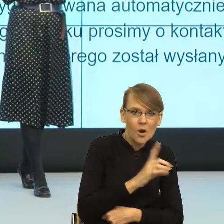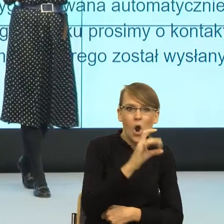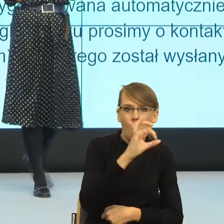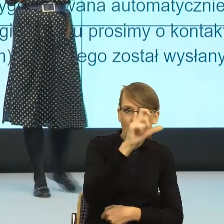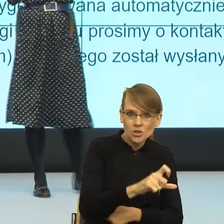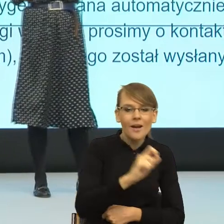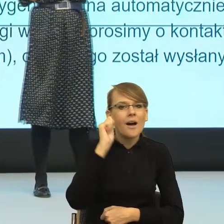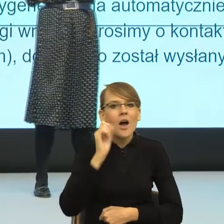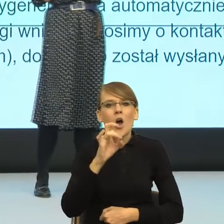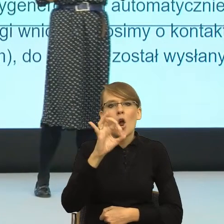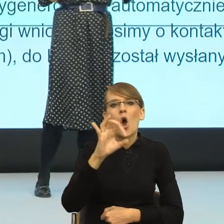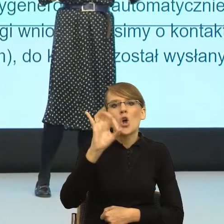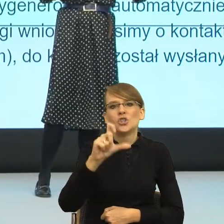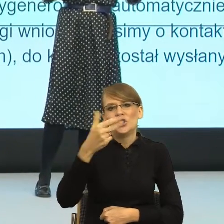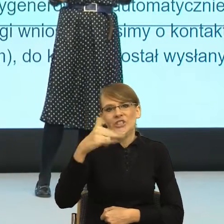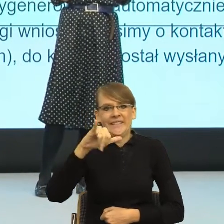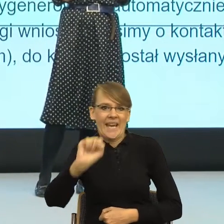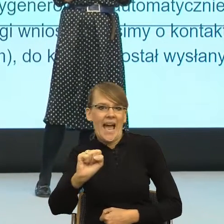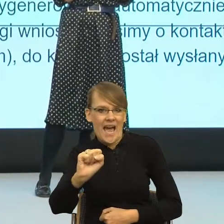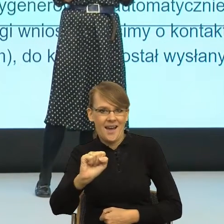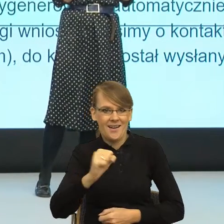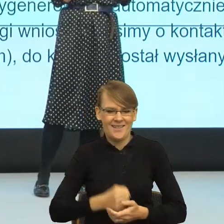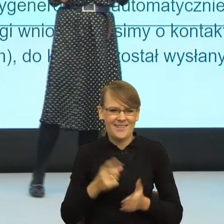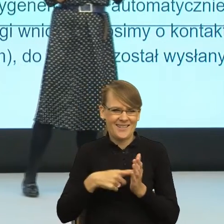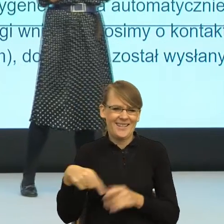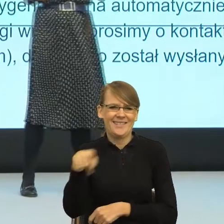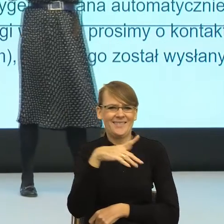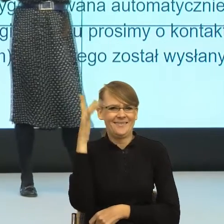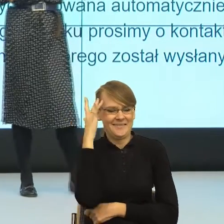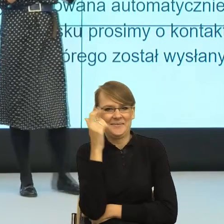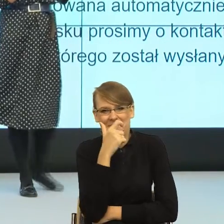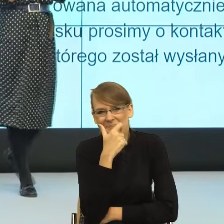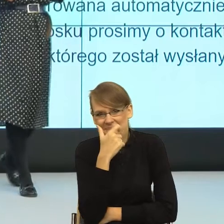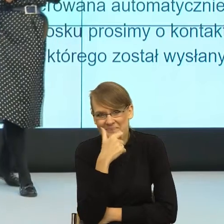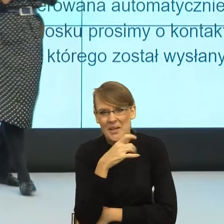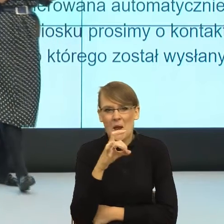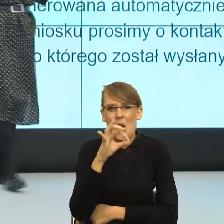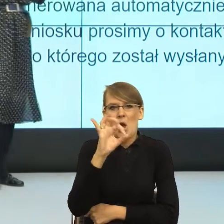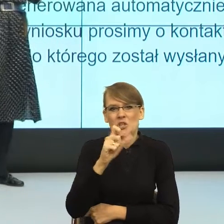ja od razu widzę taką dużą panią. Gościni. Nie ma innej